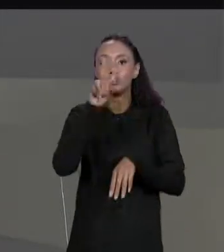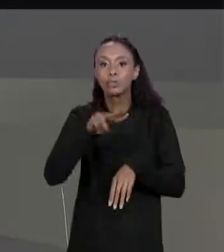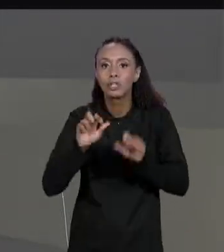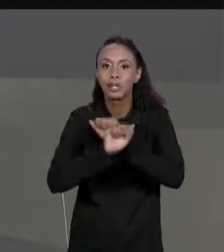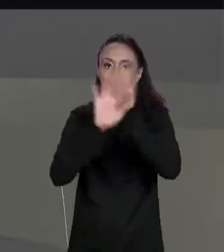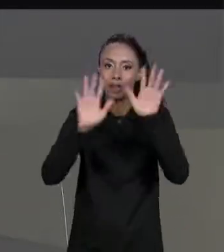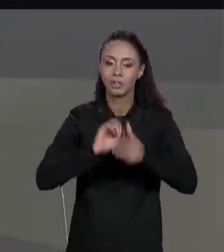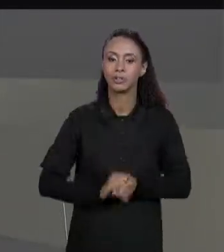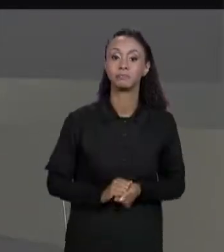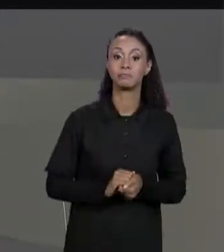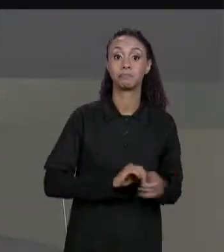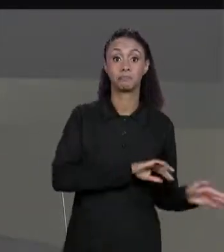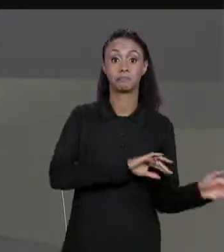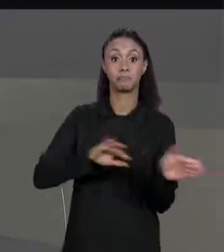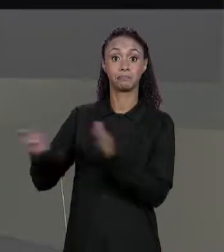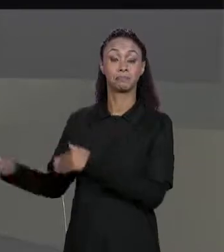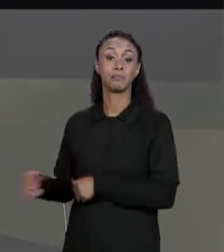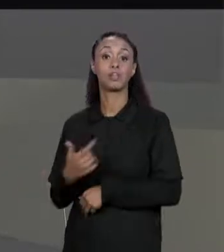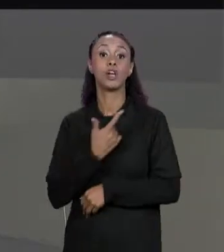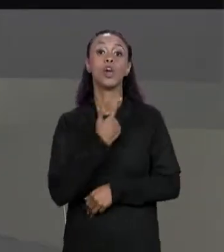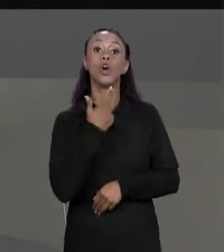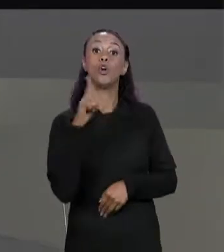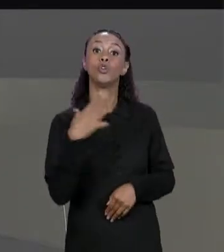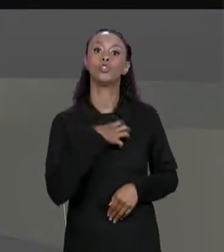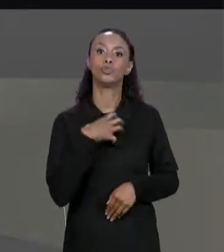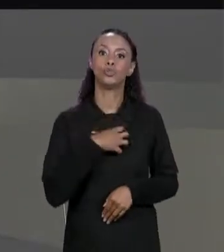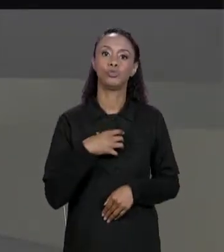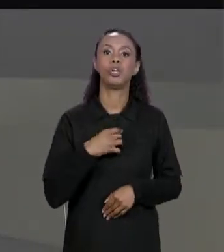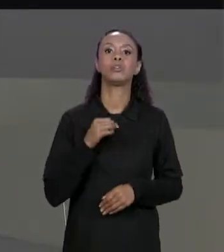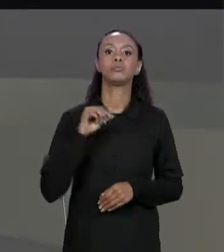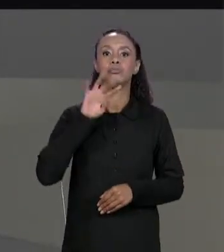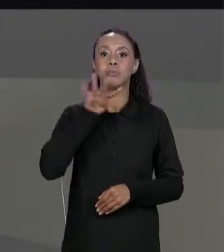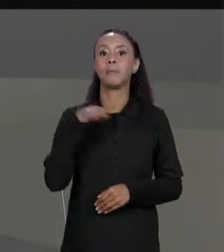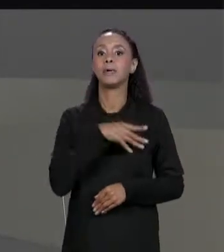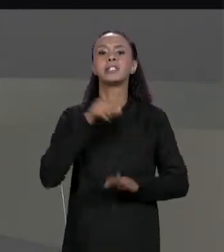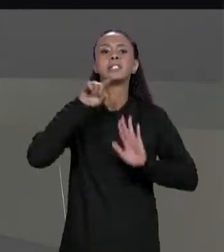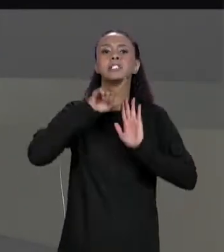PARA PRÓXIMA OPERAÇÃO SOBRE MATRIZES QUE É A SUBTRAÇÃO. COMO SE FAZ SUBTRAÇÃO?